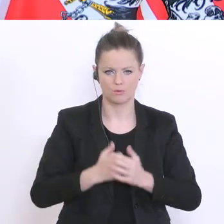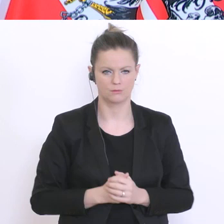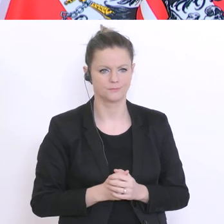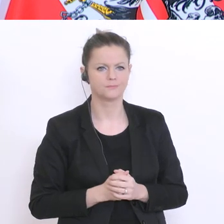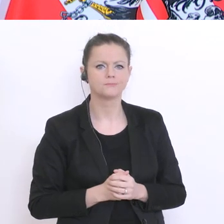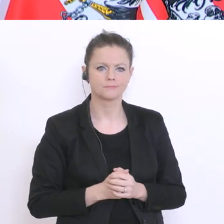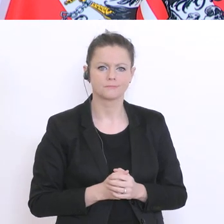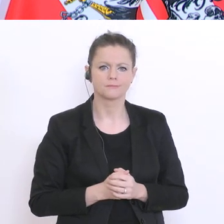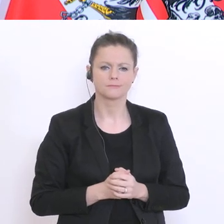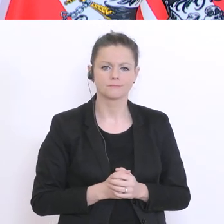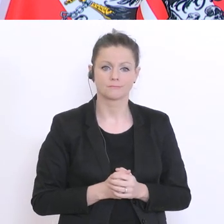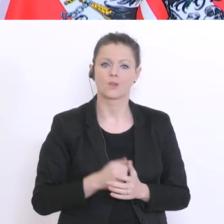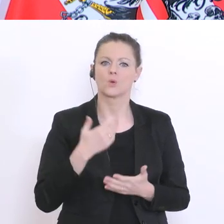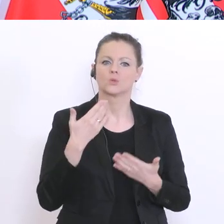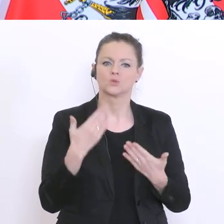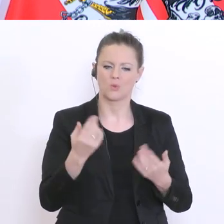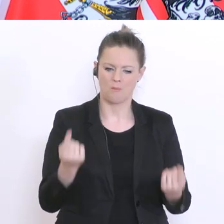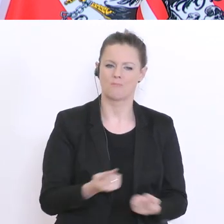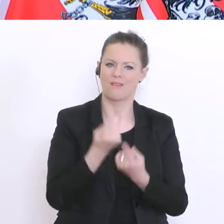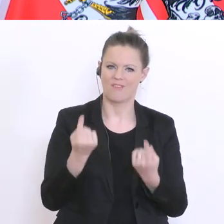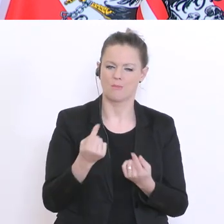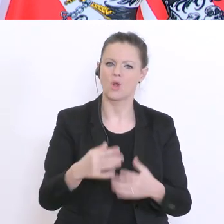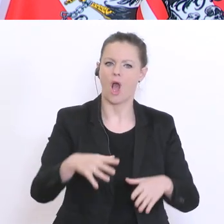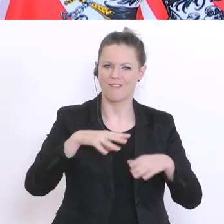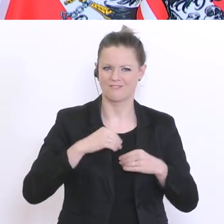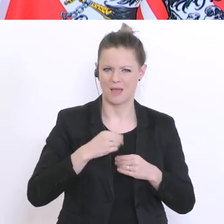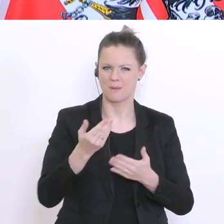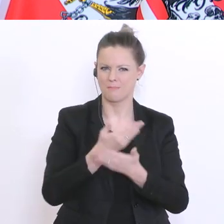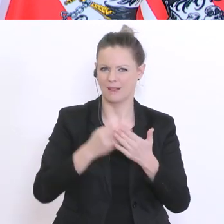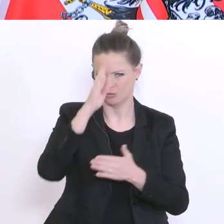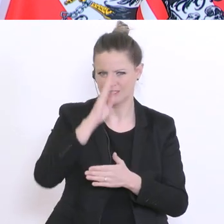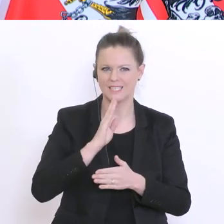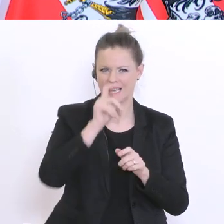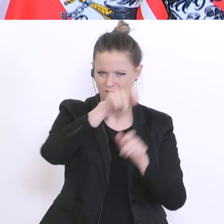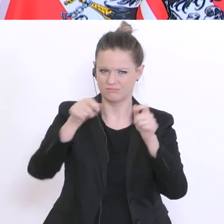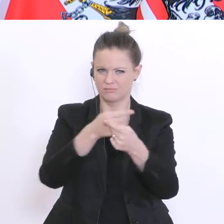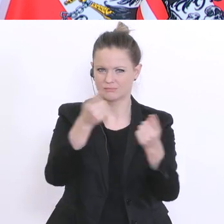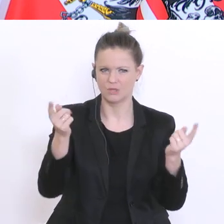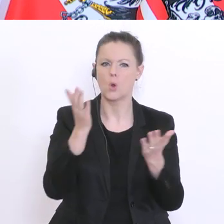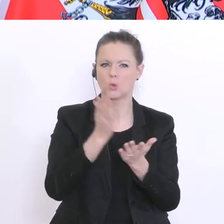die Bewerbungen aufzunehmen, auch dann, wenn die Lehramtsprüfung noch nicht final absolviert ist,